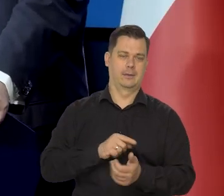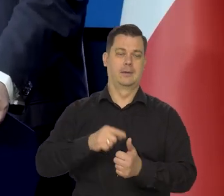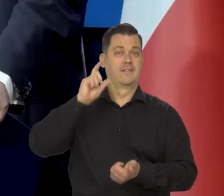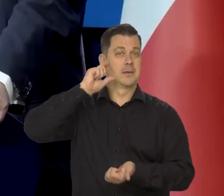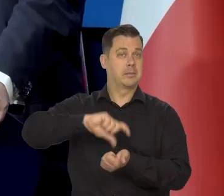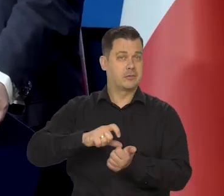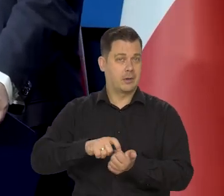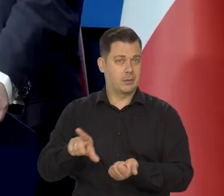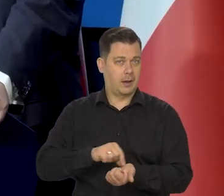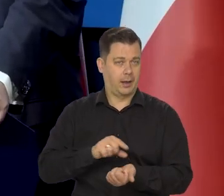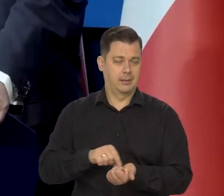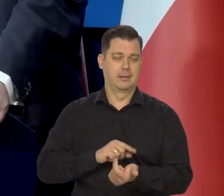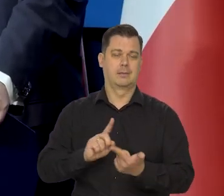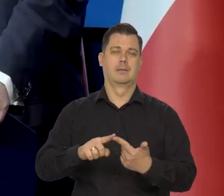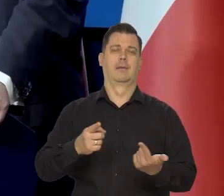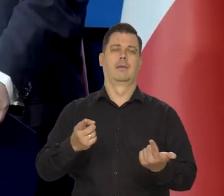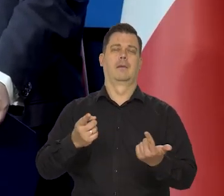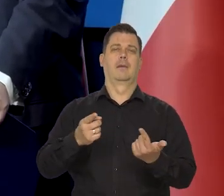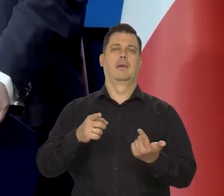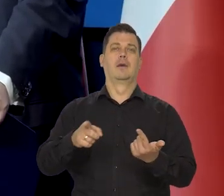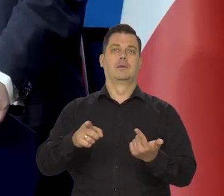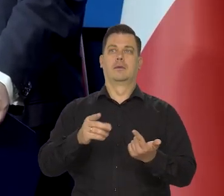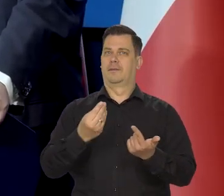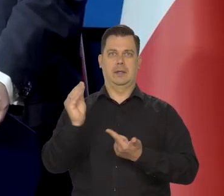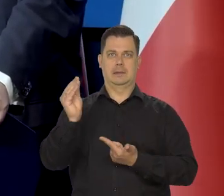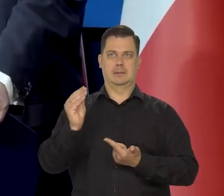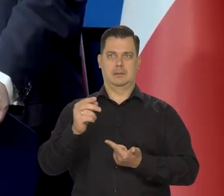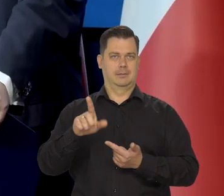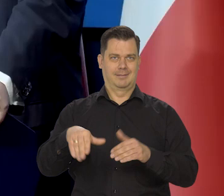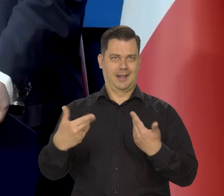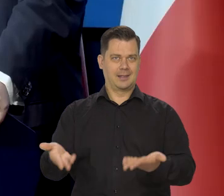kredytu mieszkaniowego, w szczególności, tam to najsilniej działa